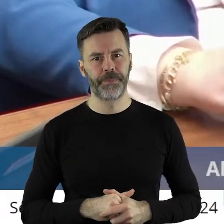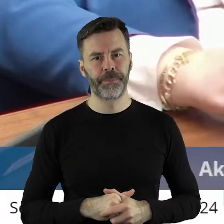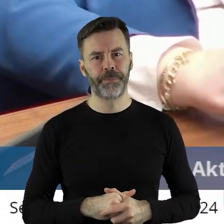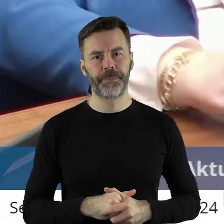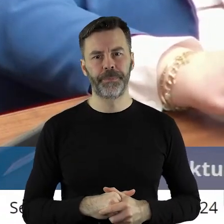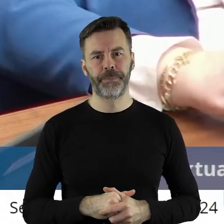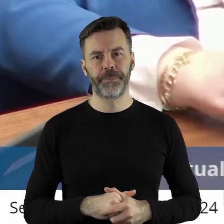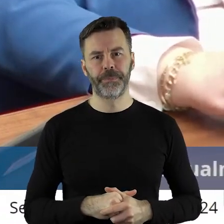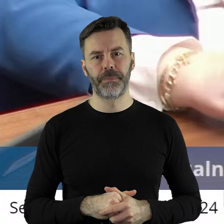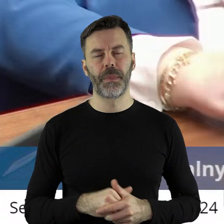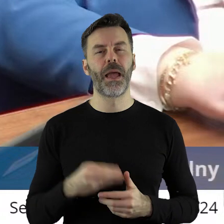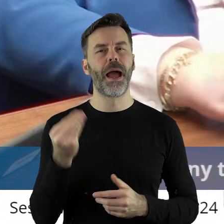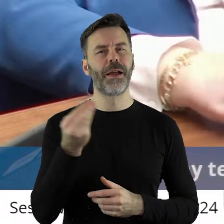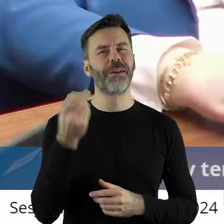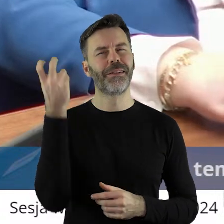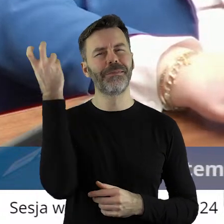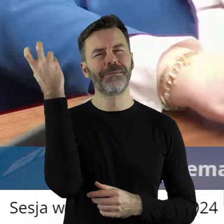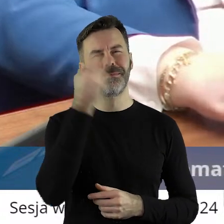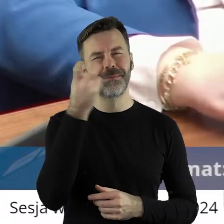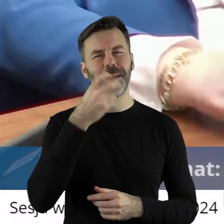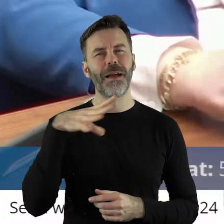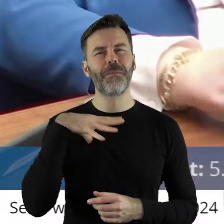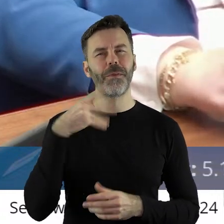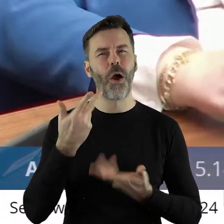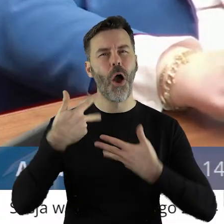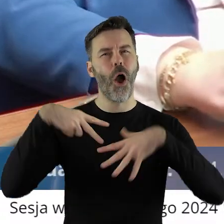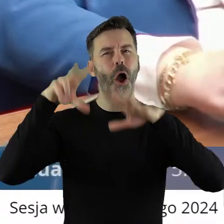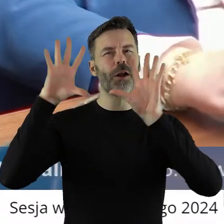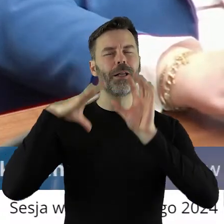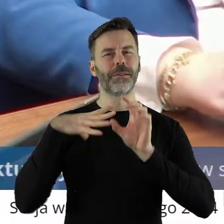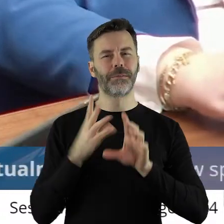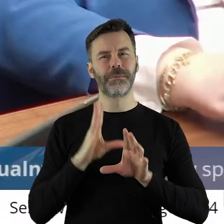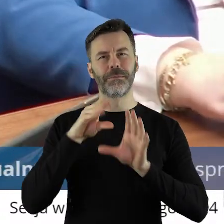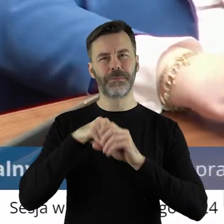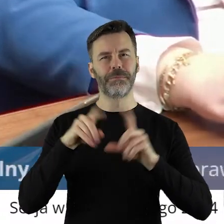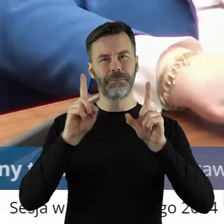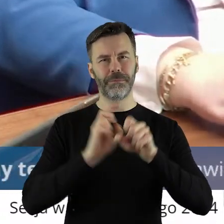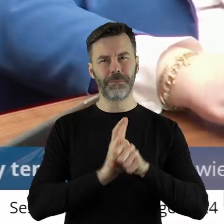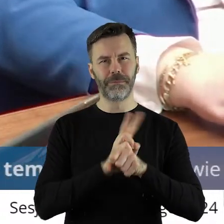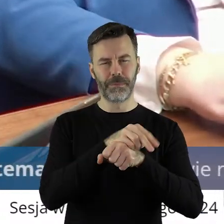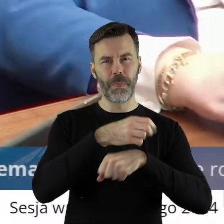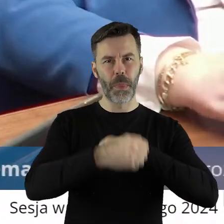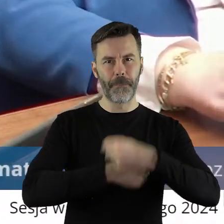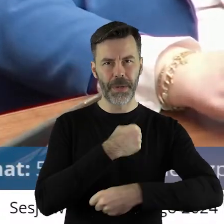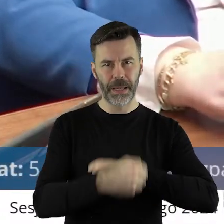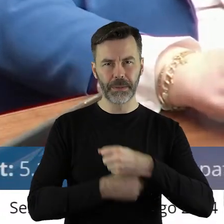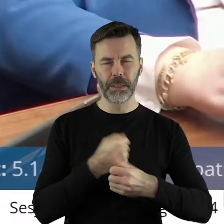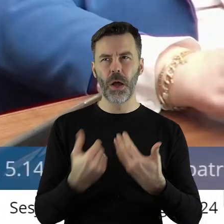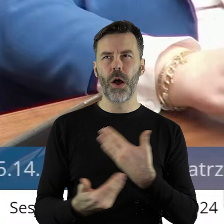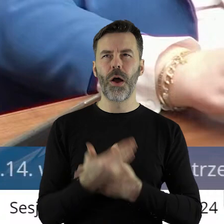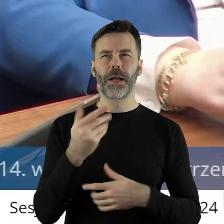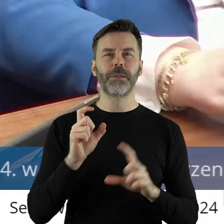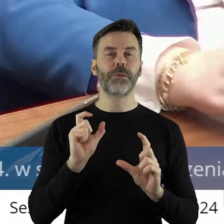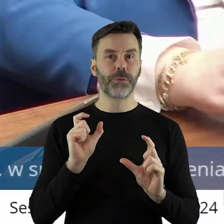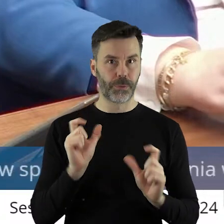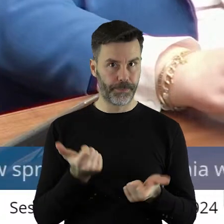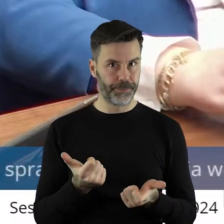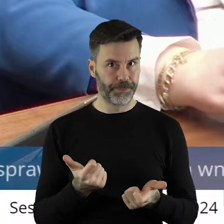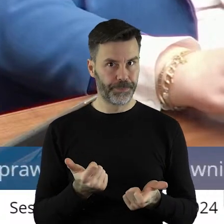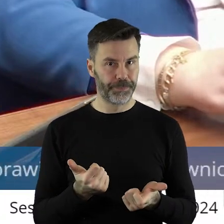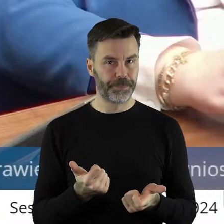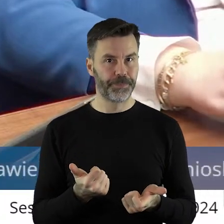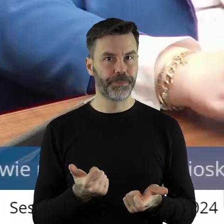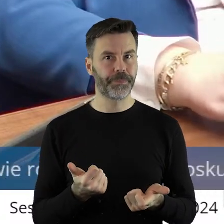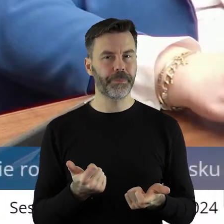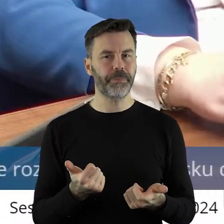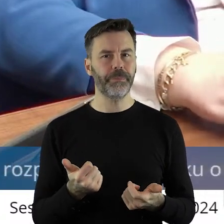Taka wisienką na torcie było jak ja zostawałem 8 lat temu, to okazało się, że taki mieliśmy